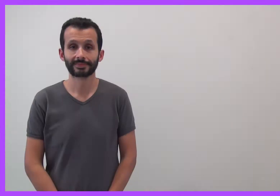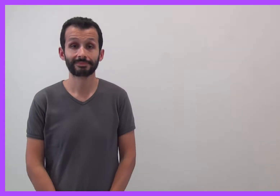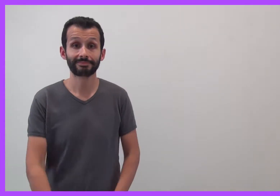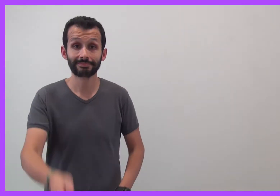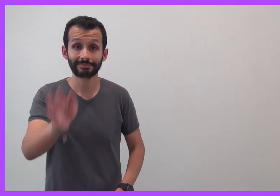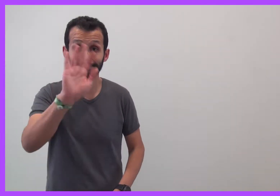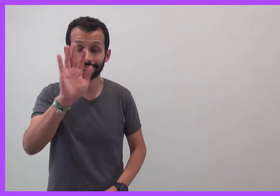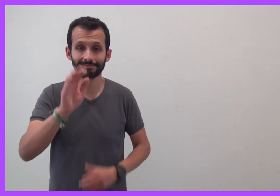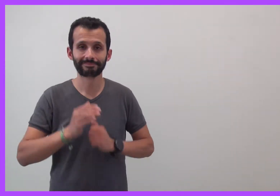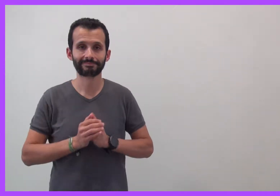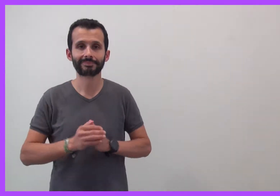Bonjour !